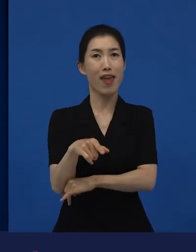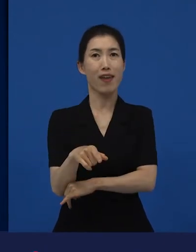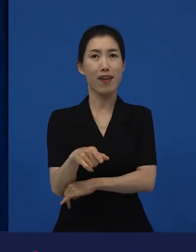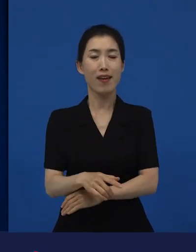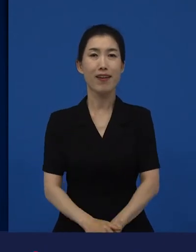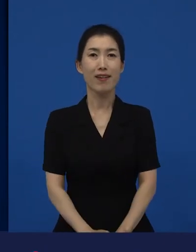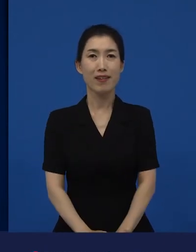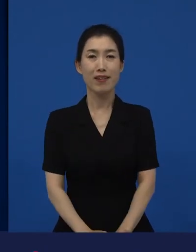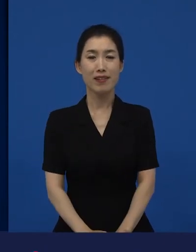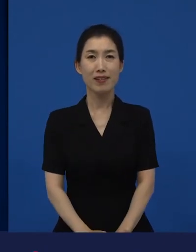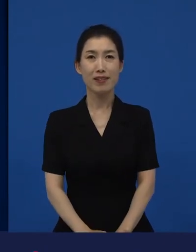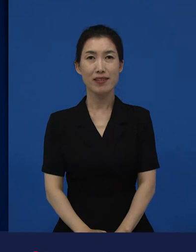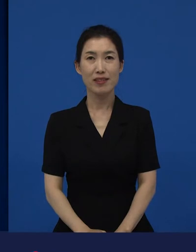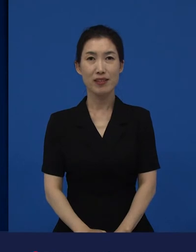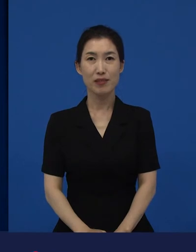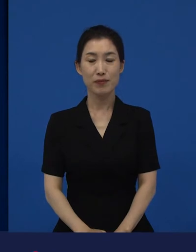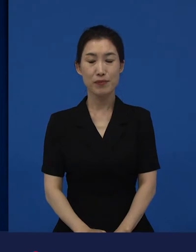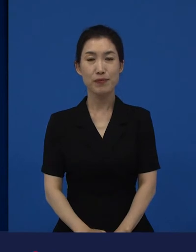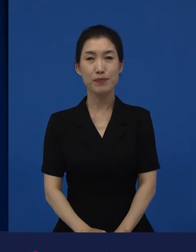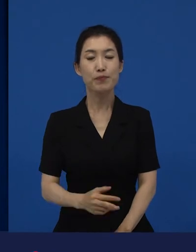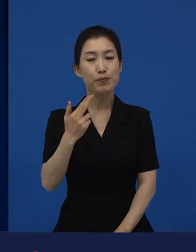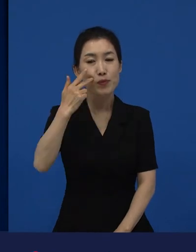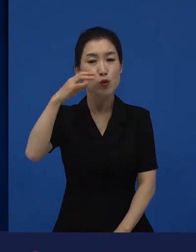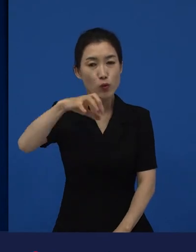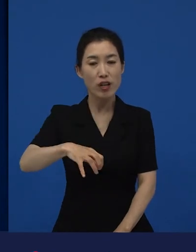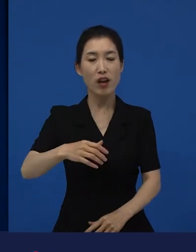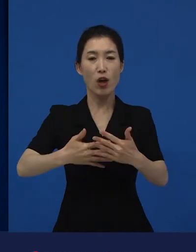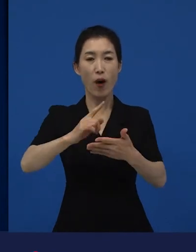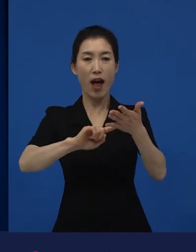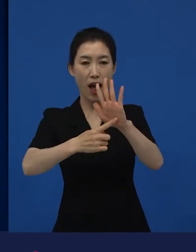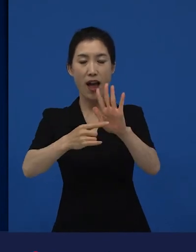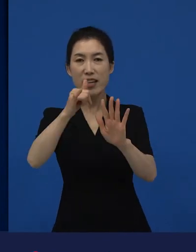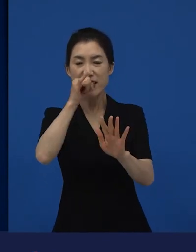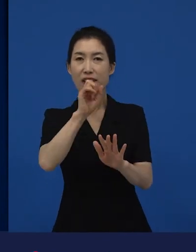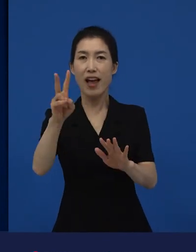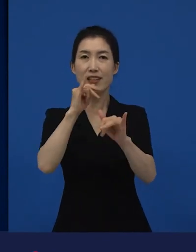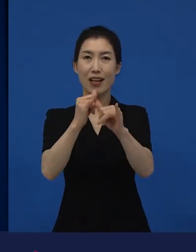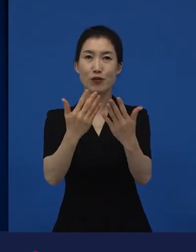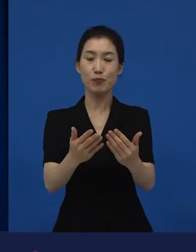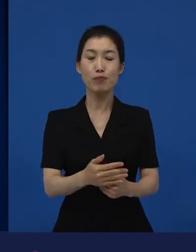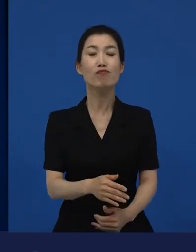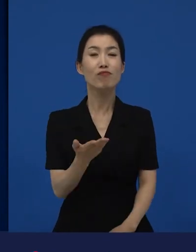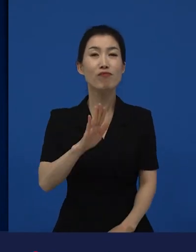미국에서 당연히 봉준호 감독의 이라는 작품은 미국에서 정식으로 개봉을 했구요.